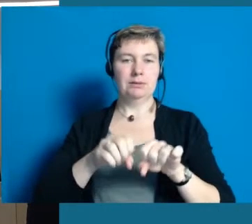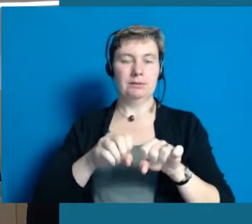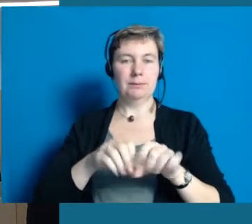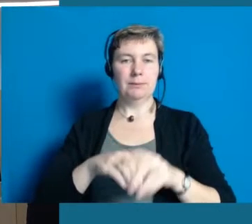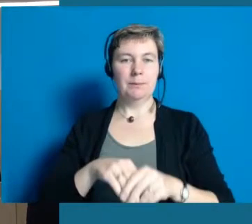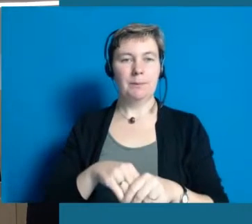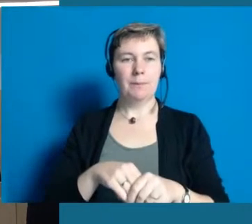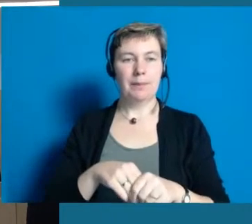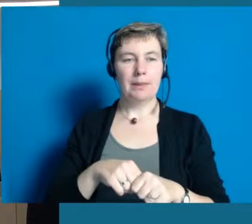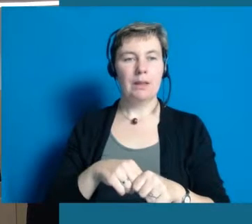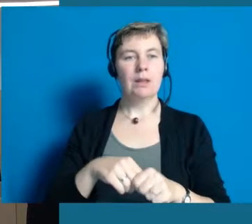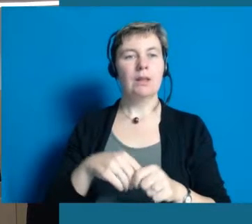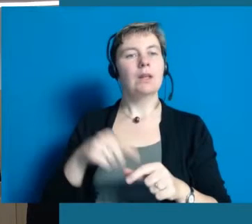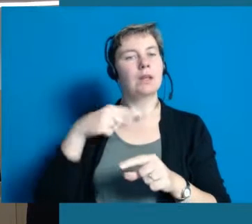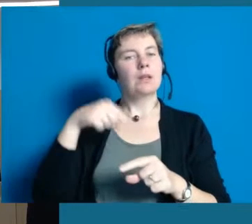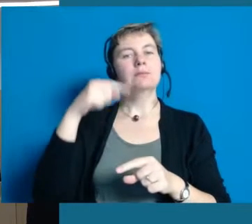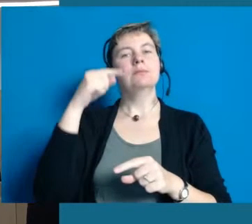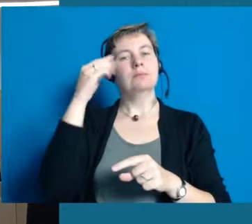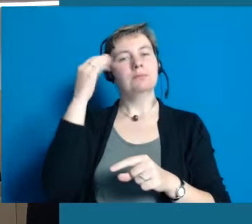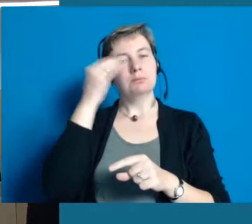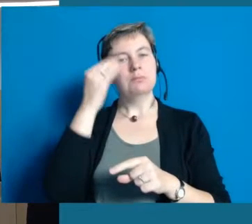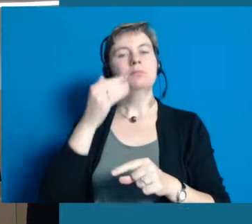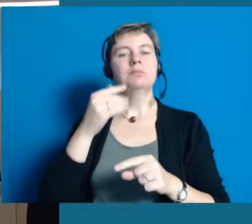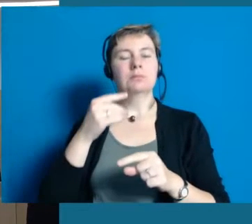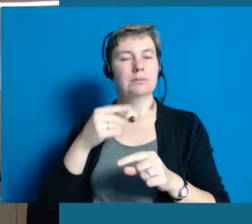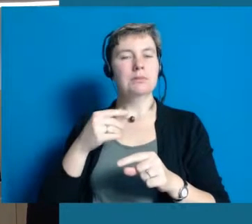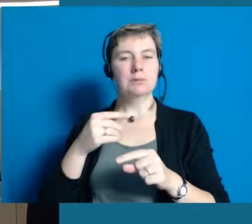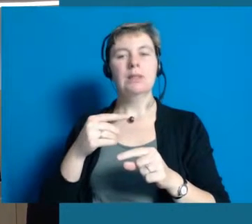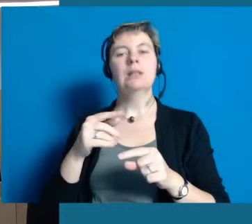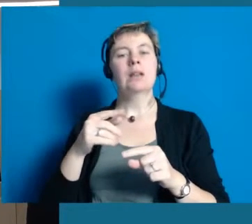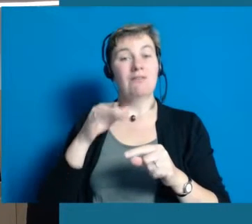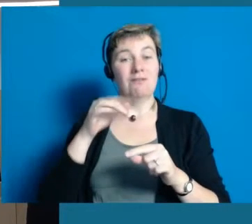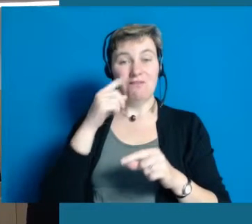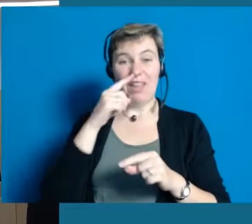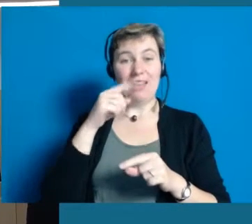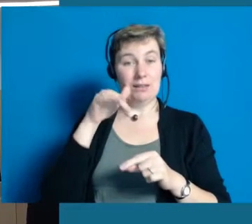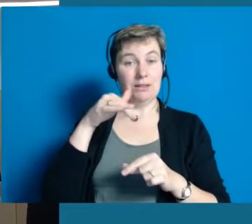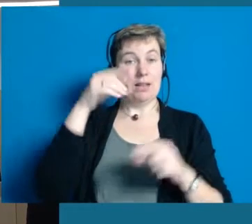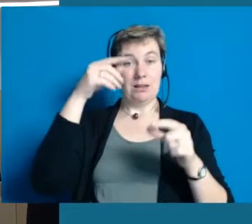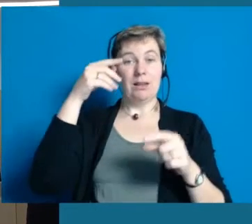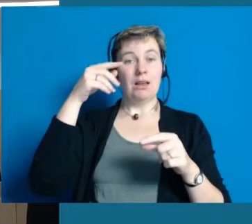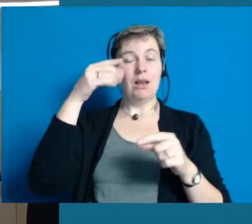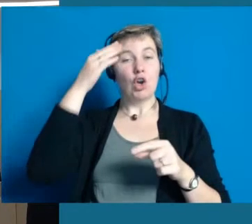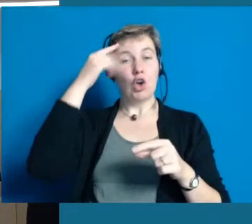Dann denken wir ist die Grundlage dafür gelegt, dass auch die anderen Barrieren abgebaut werden